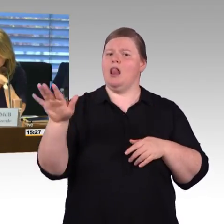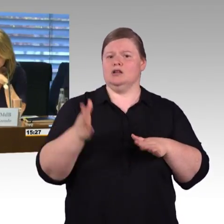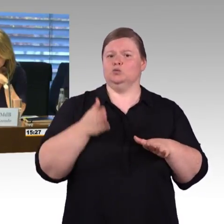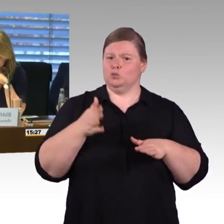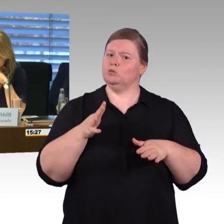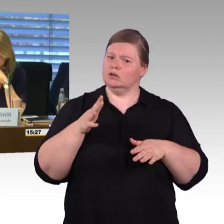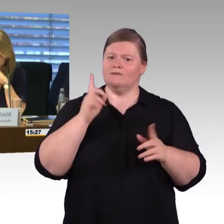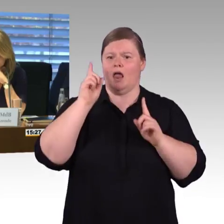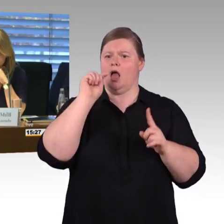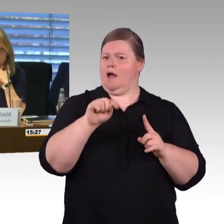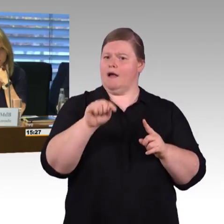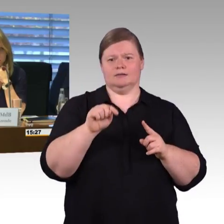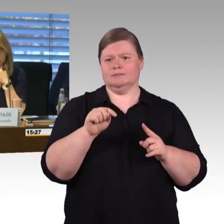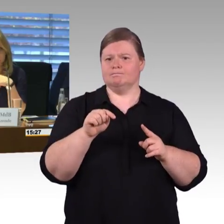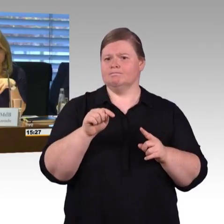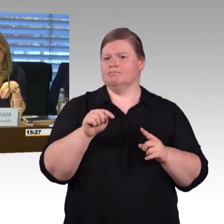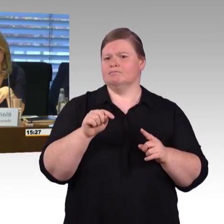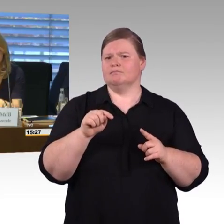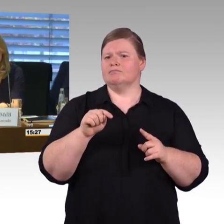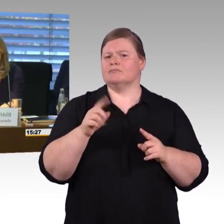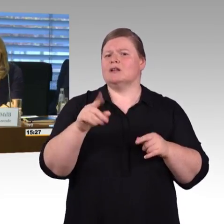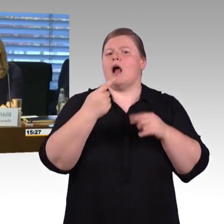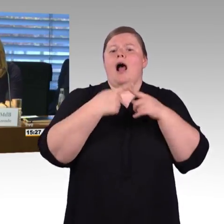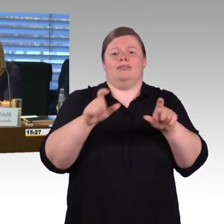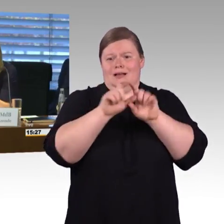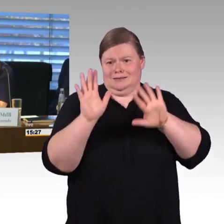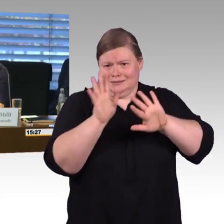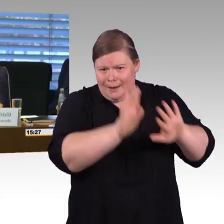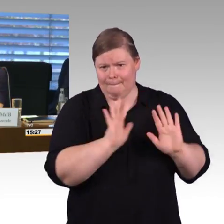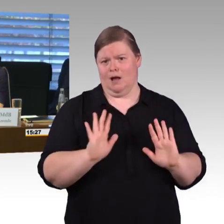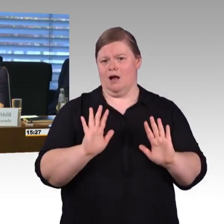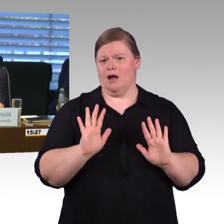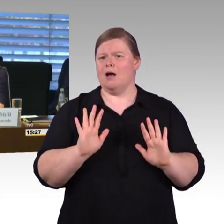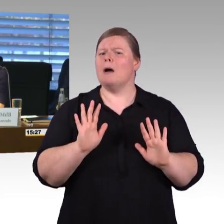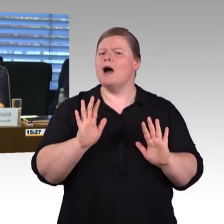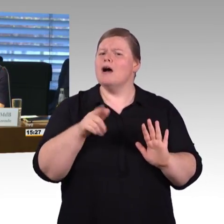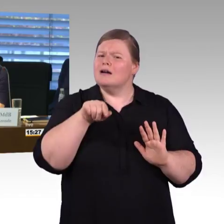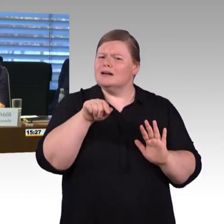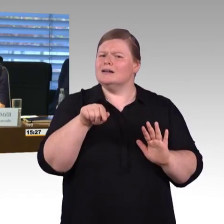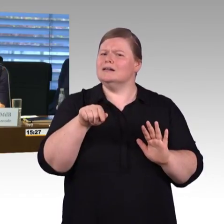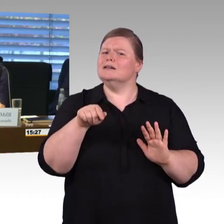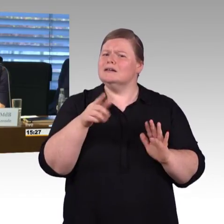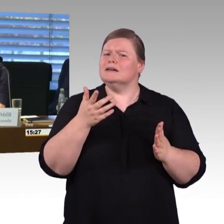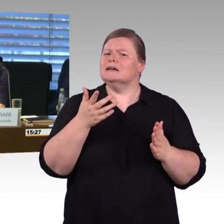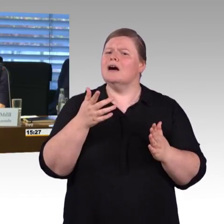Dann kommen wir zu Ihnen, Herr Schmitz. (Rednerwechsel) Ja, Danke. Sie hatten gefragt nach der Reisekette.